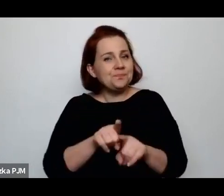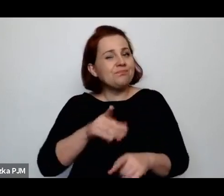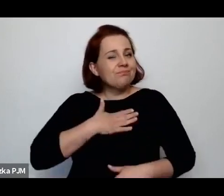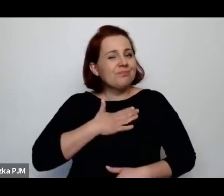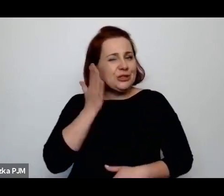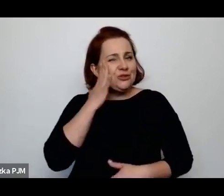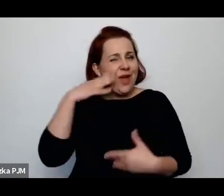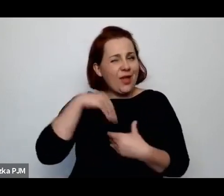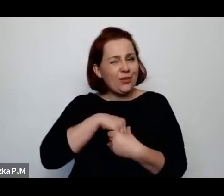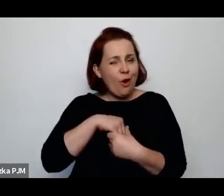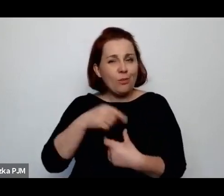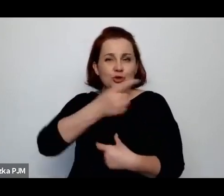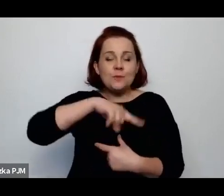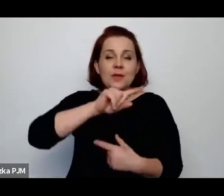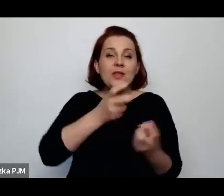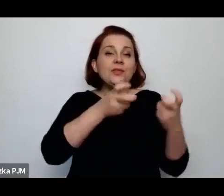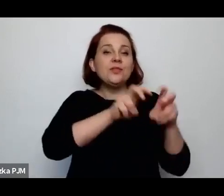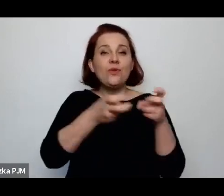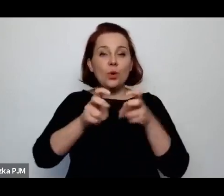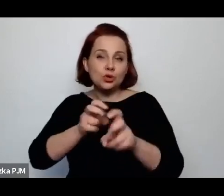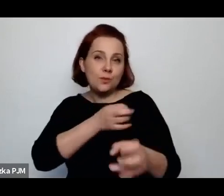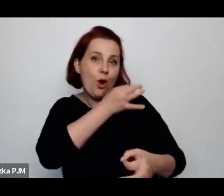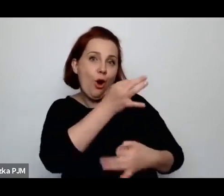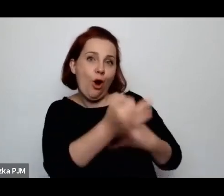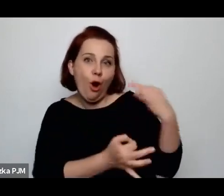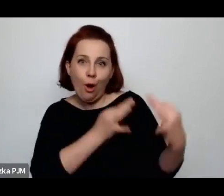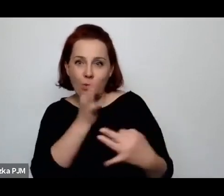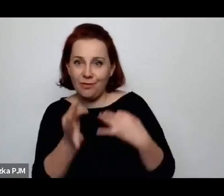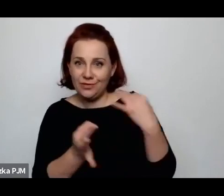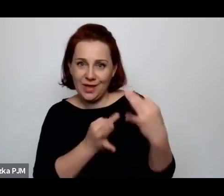tworzymy tu jakieś opowieści no trochę w swoim imieniu.